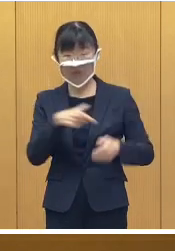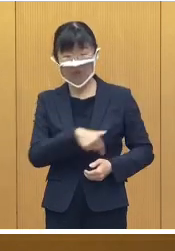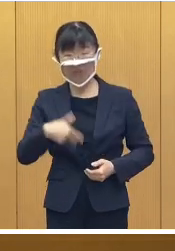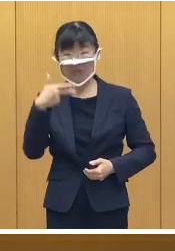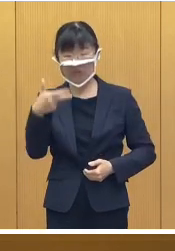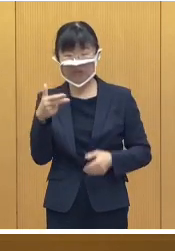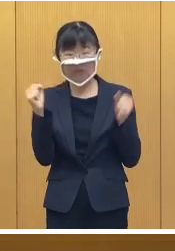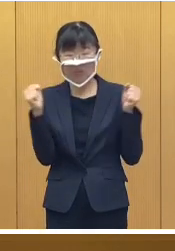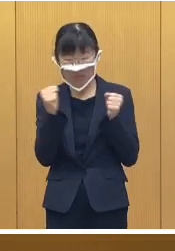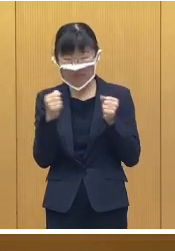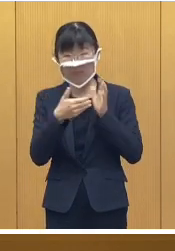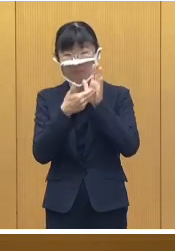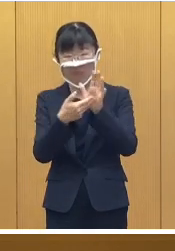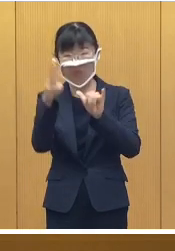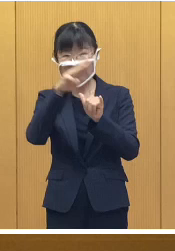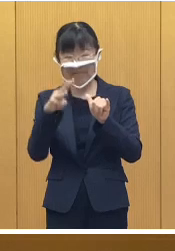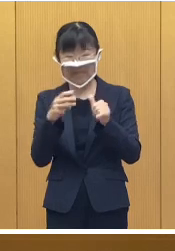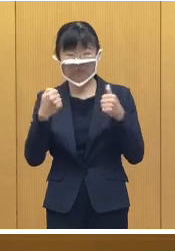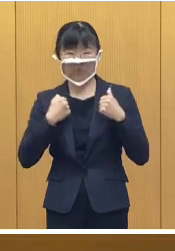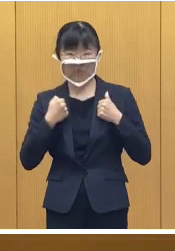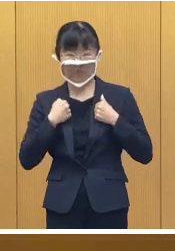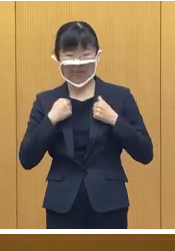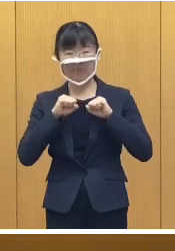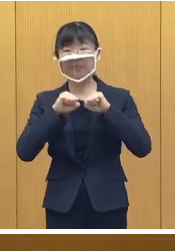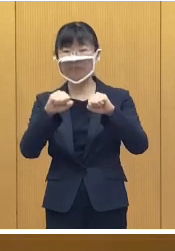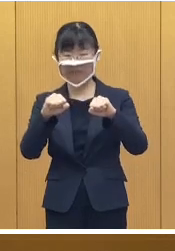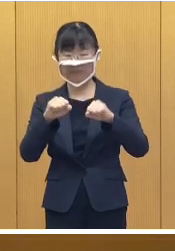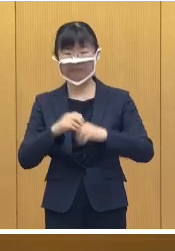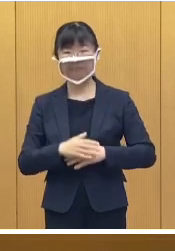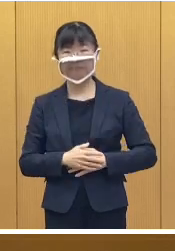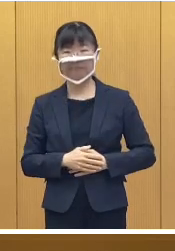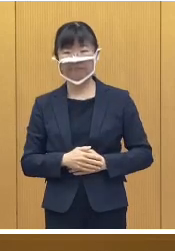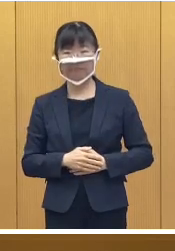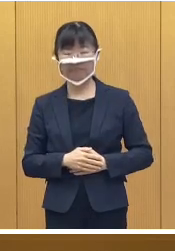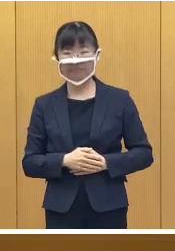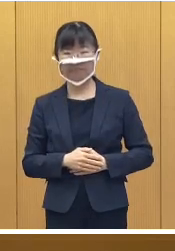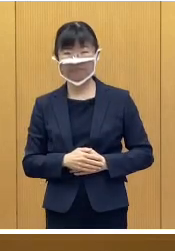帯広市冬季防災訓練を開催いたします